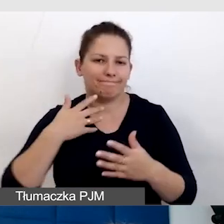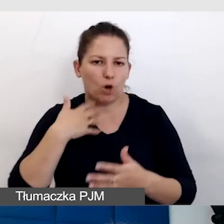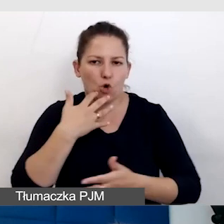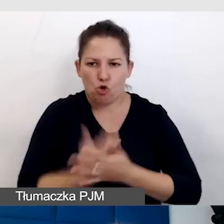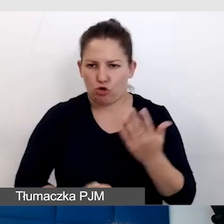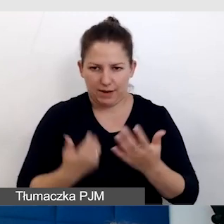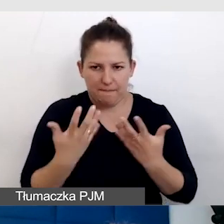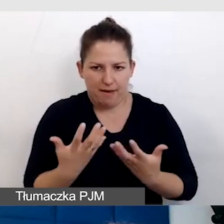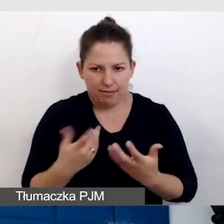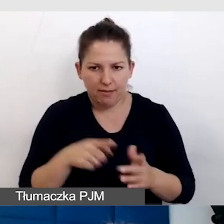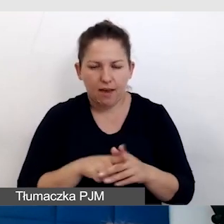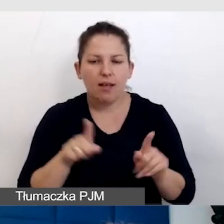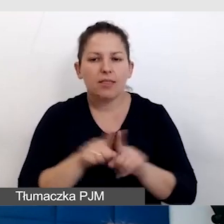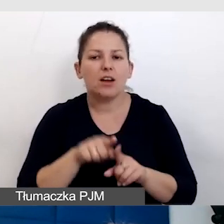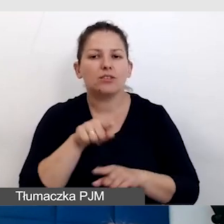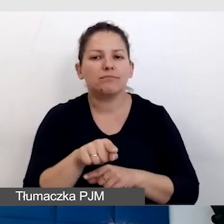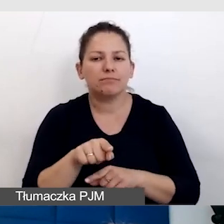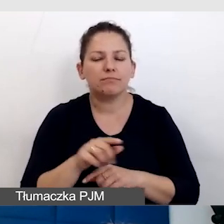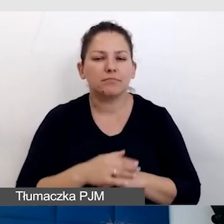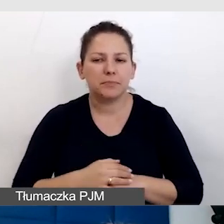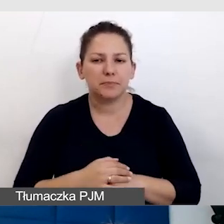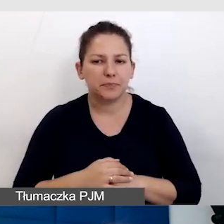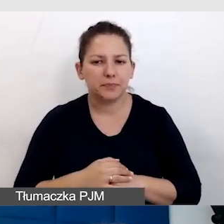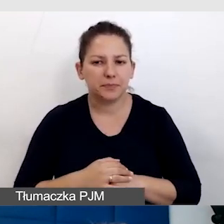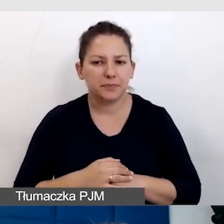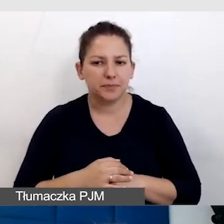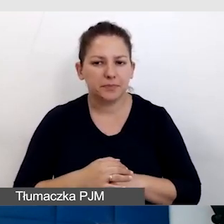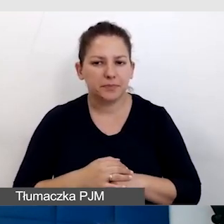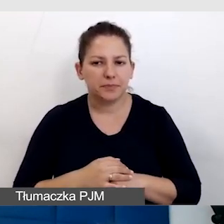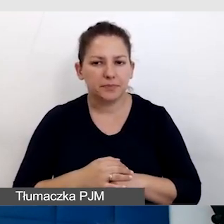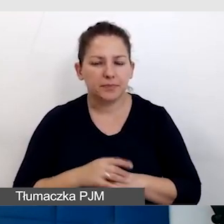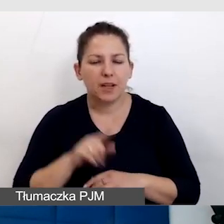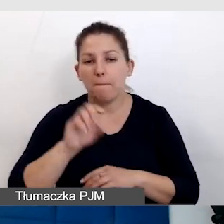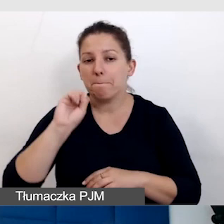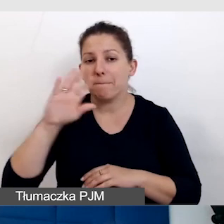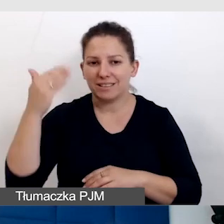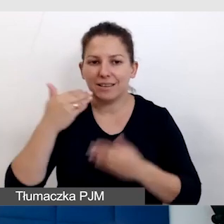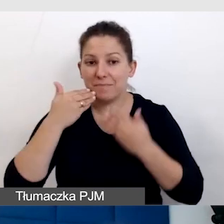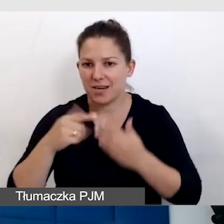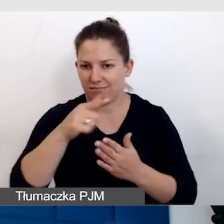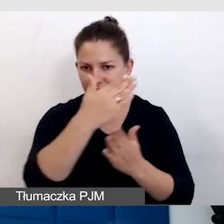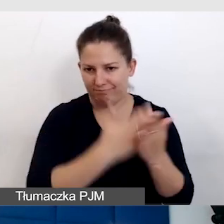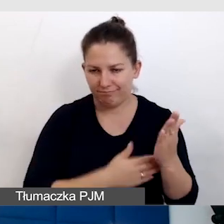I nawet tę prezentację na tym oparłam. Jest to jednak dla mnie szablon,